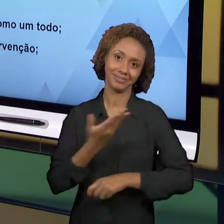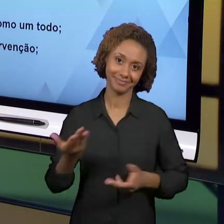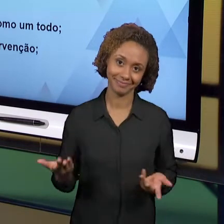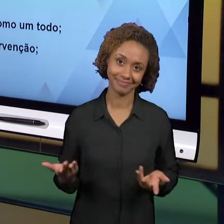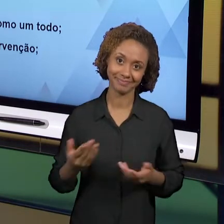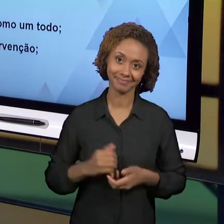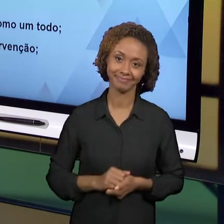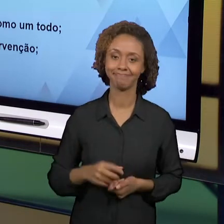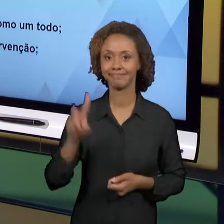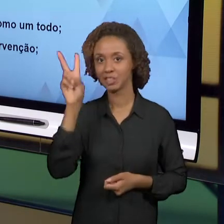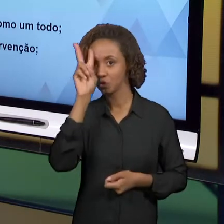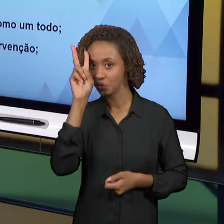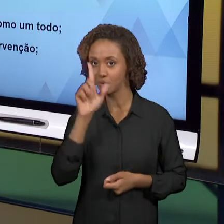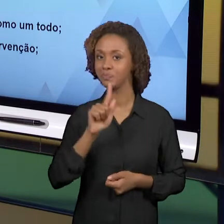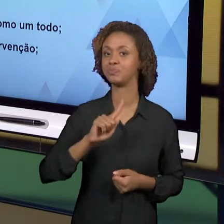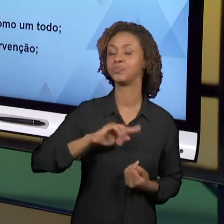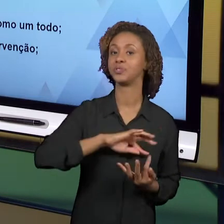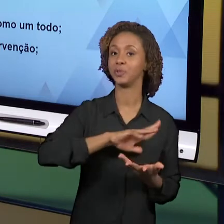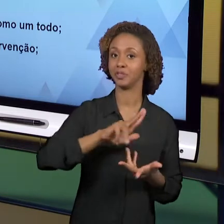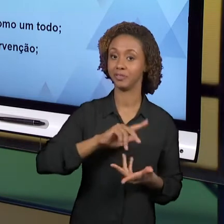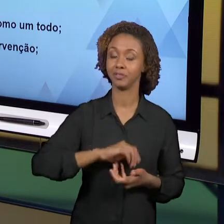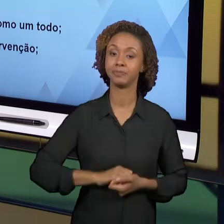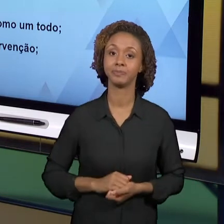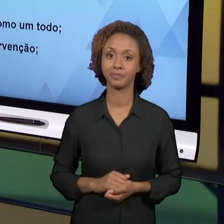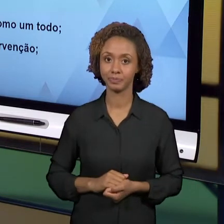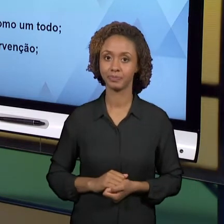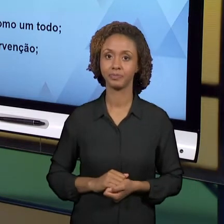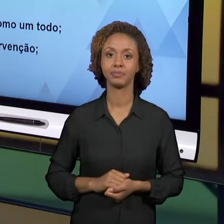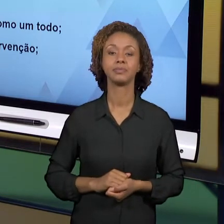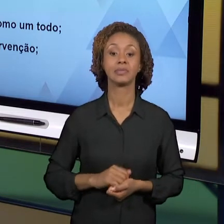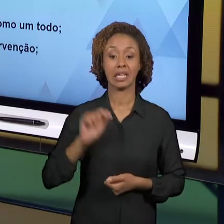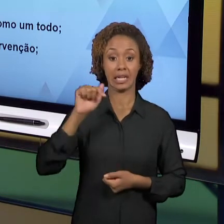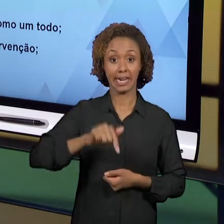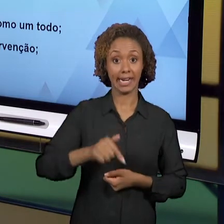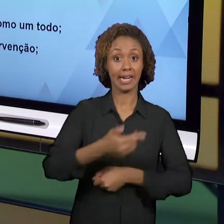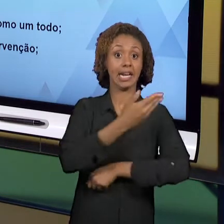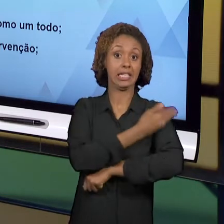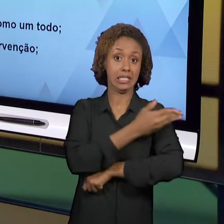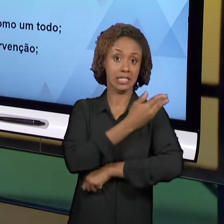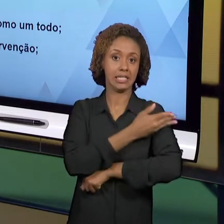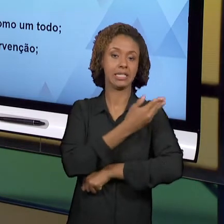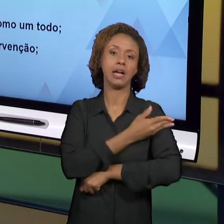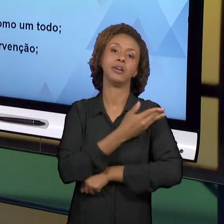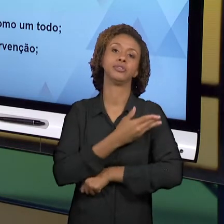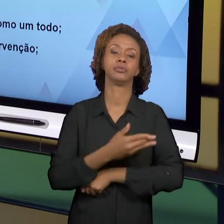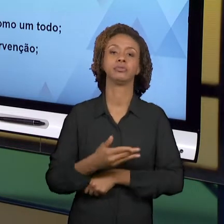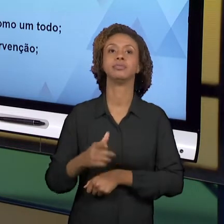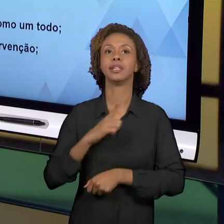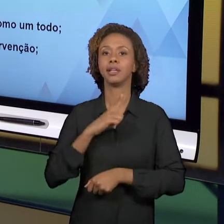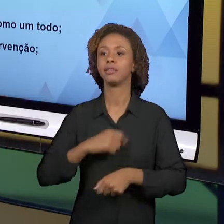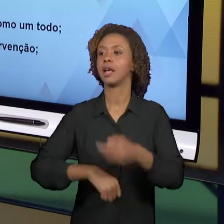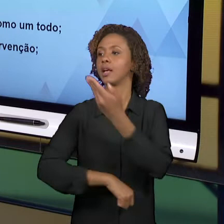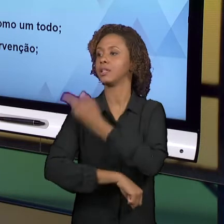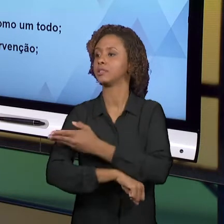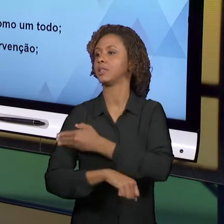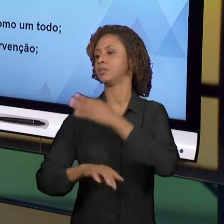DIFERENTE DOS OUTROS ESTÁGIOS; O ESTÁGIO DE MATEMÁTICA, O ESTÁGIO EM LÍNGUA PORTUGUESA, O